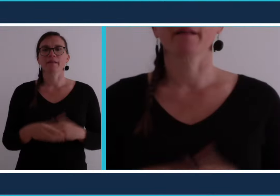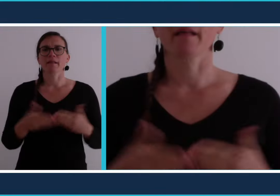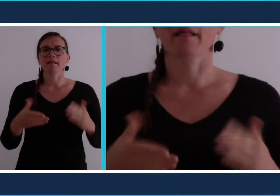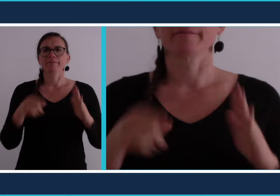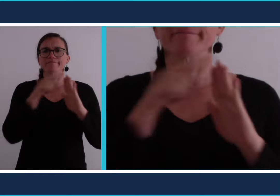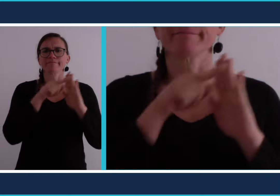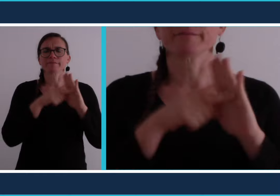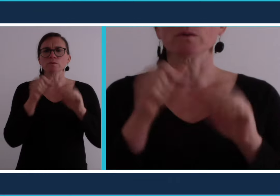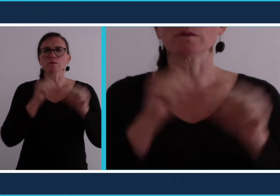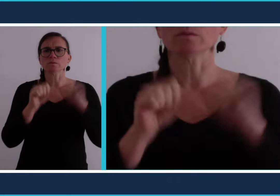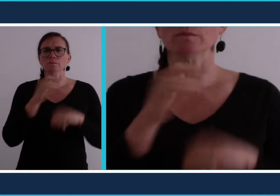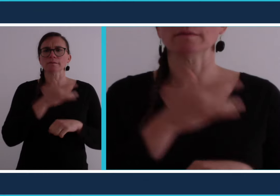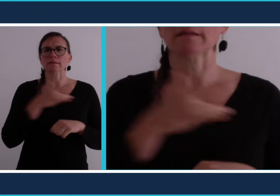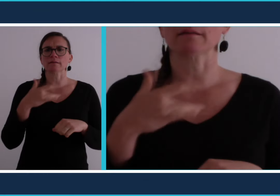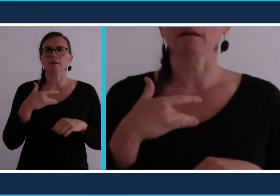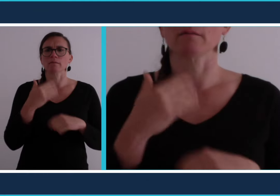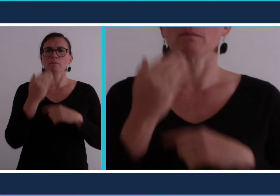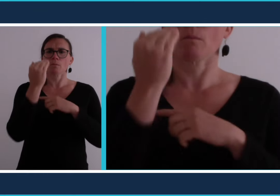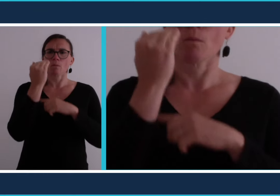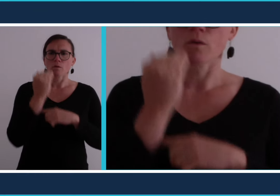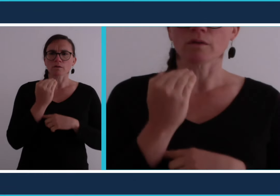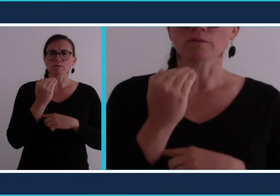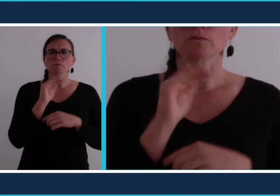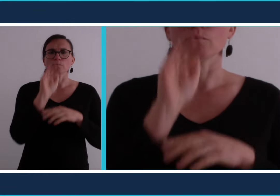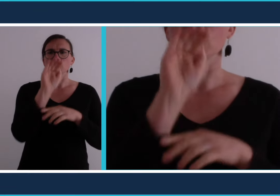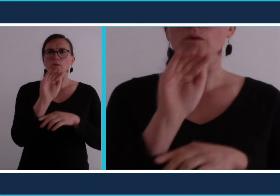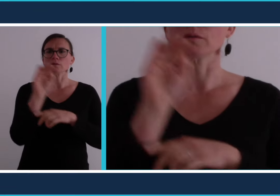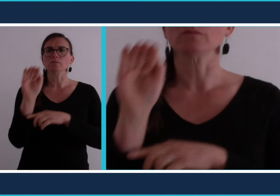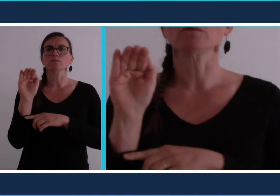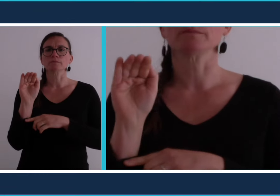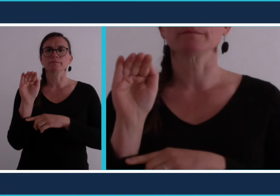Il y a pas mal de règles à observer en ce moment pour se protéger